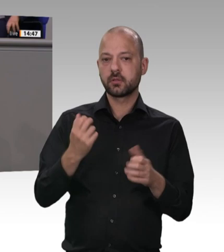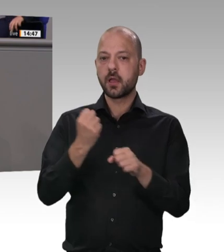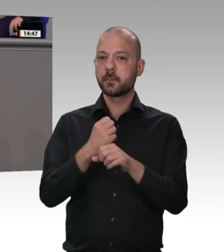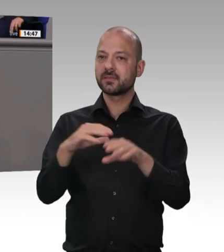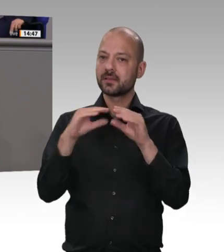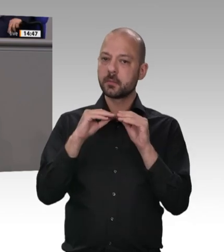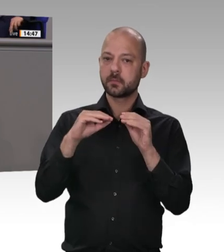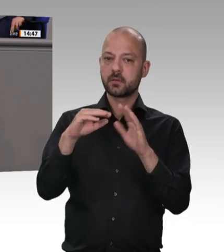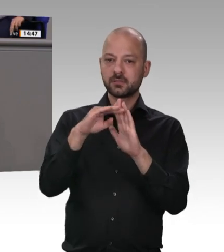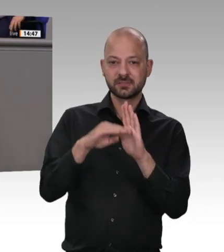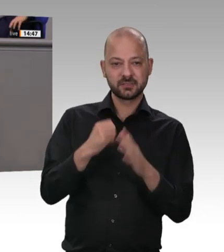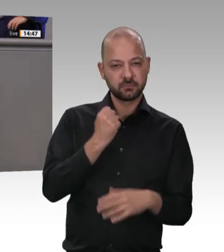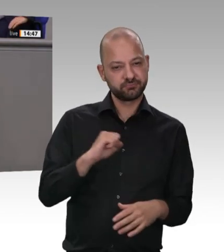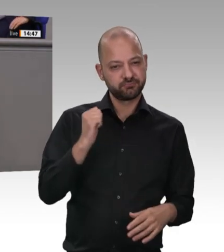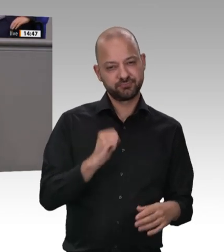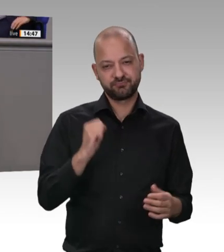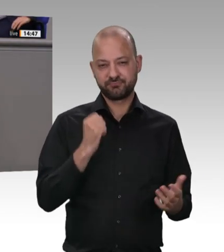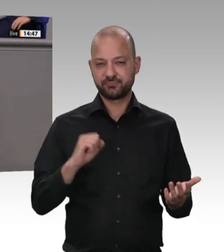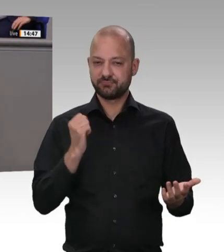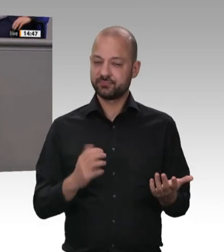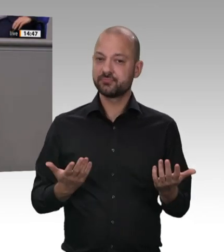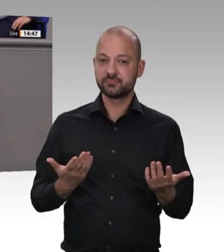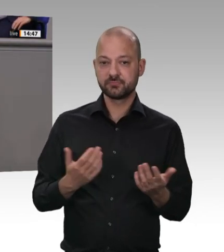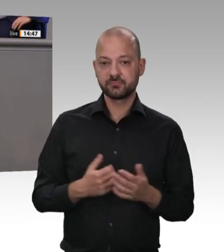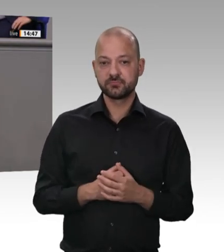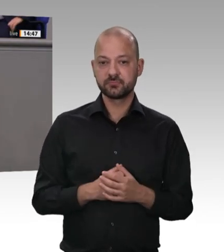trotzdem möchte ich ihn direkt ansprechen. Herr Heil, unter der Federführung des